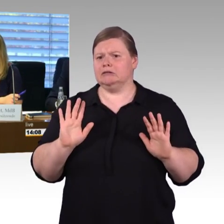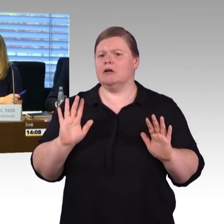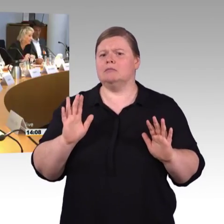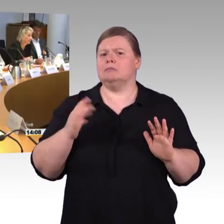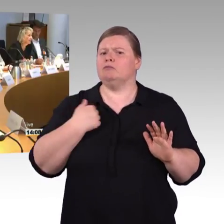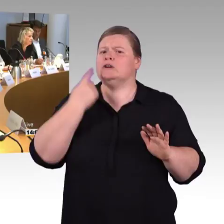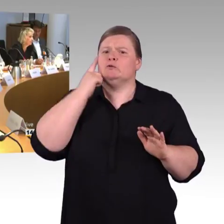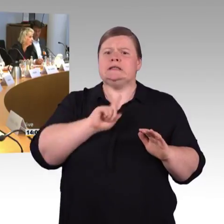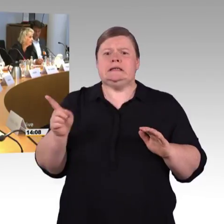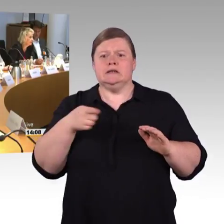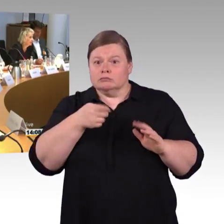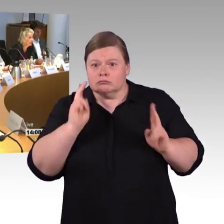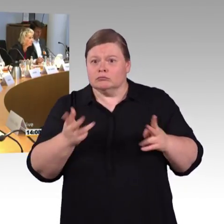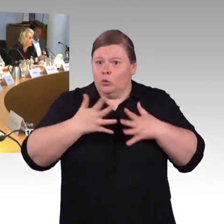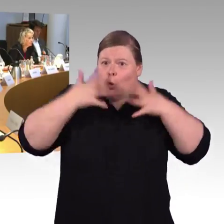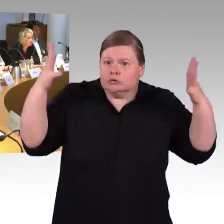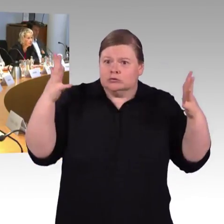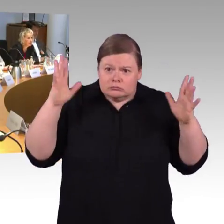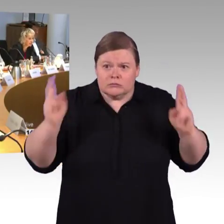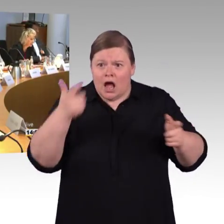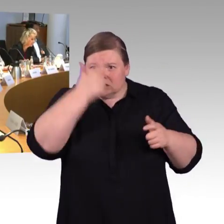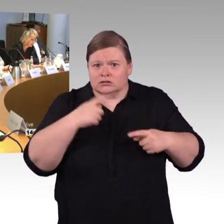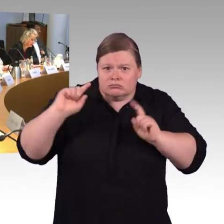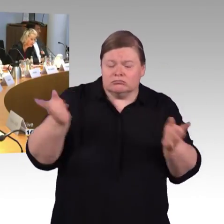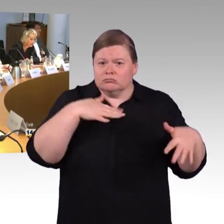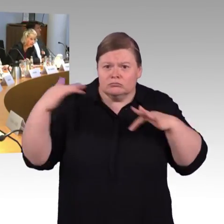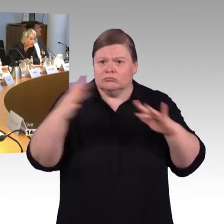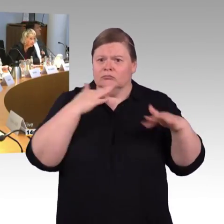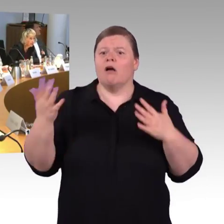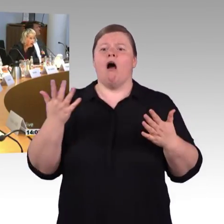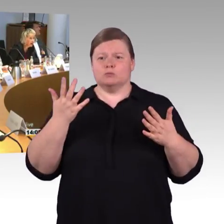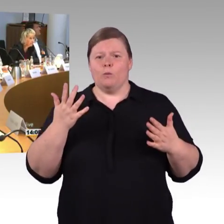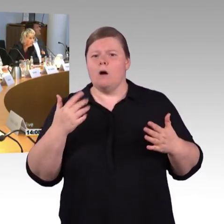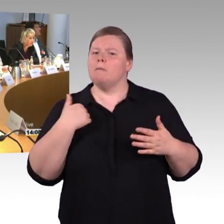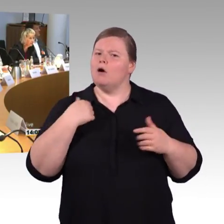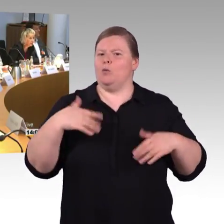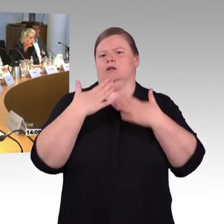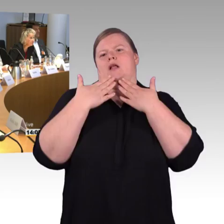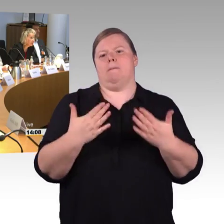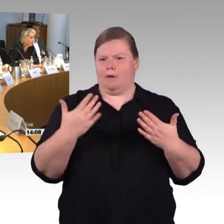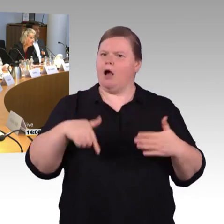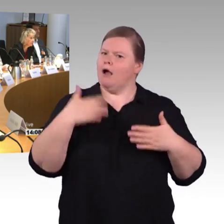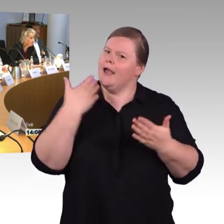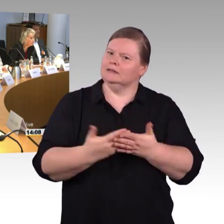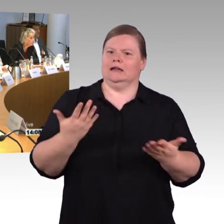(Rednerwechsel) Ja, vielen Dank, meine sehr verehrten Abgeordneten und sehr geehrte Damen und Herren, wir haben der Einfachheit halber,